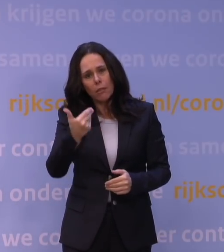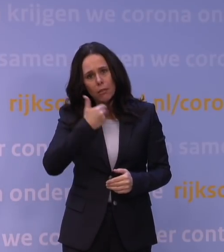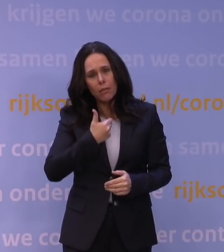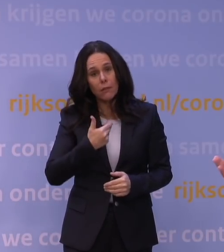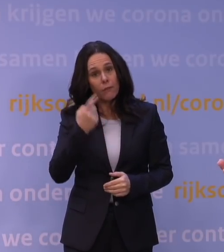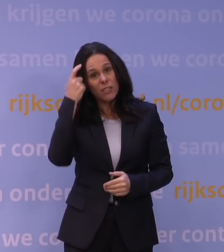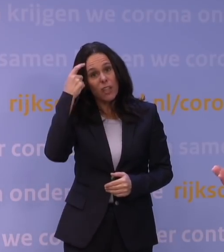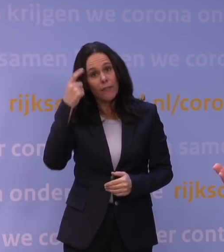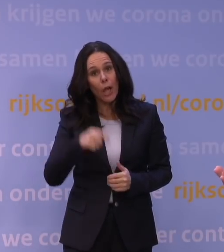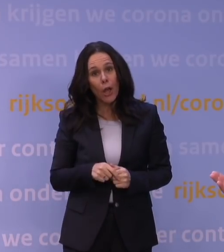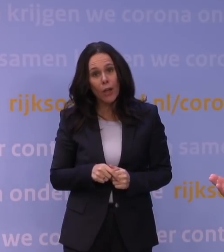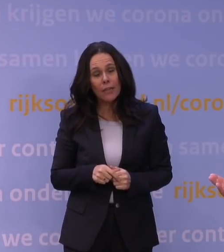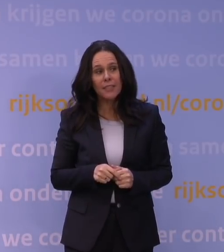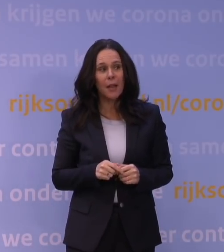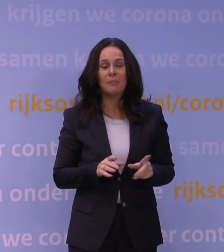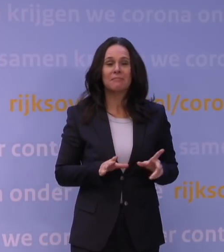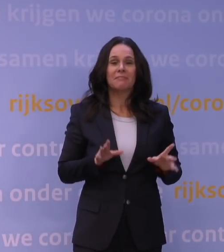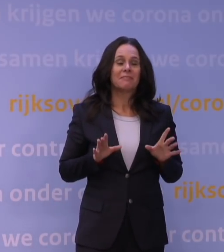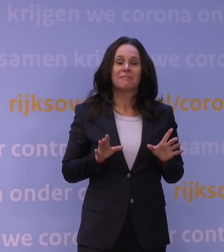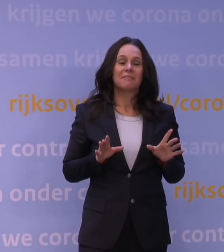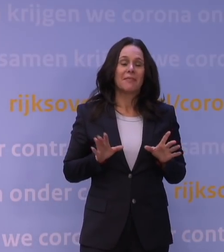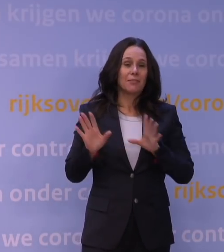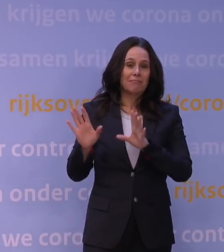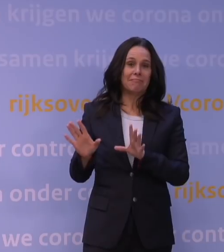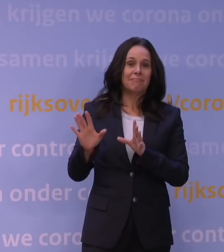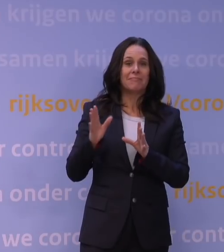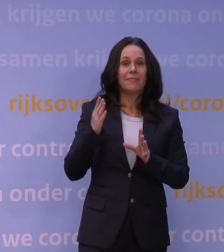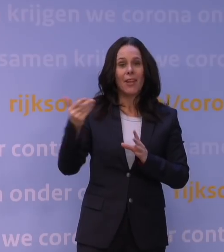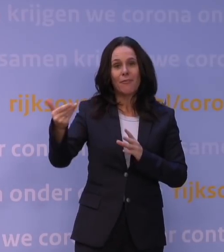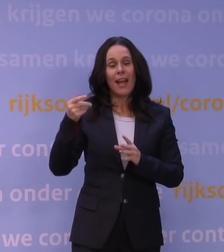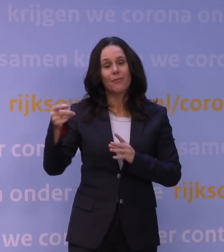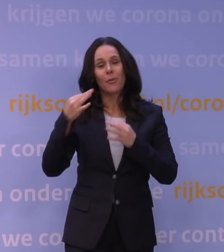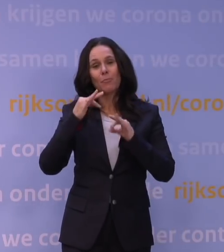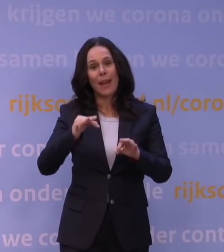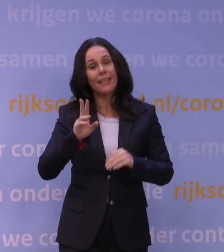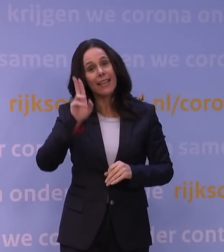Nou, ik denk dat dat meer een vraag voor beleid is in alle eerlijkheid. -Ja, maar voor de verspreiding.